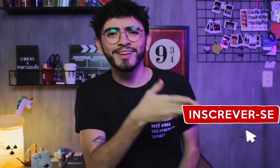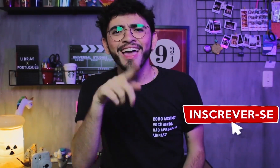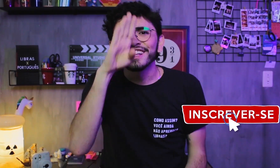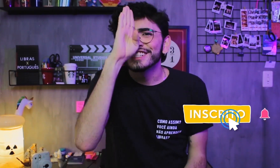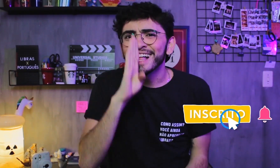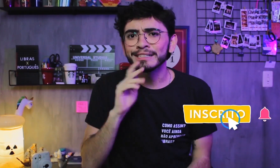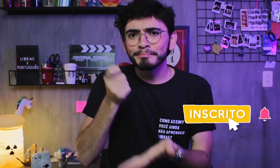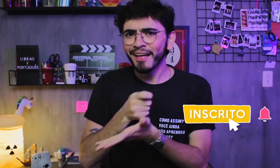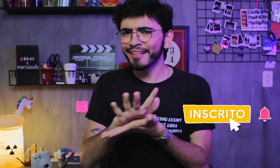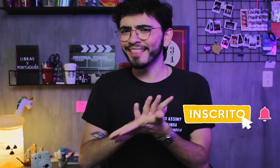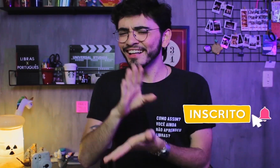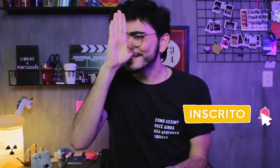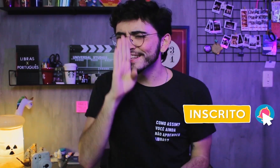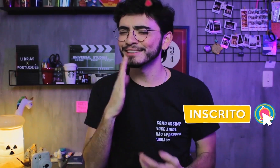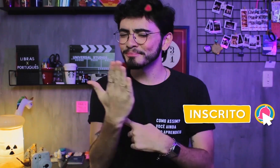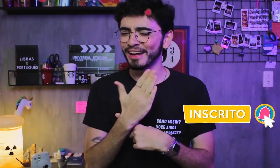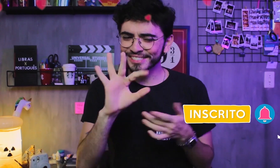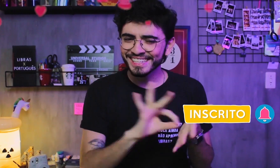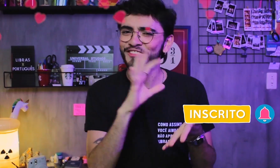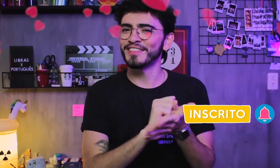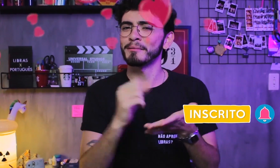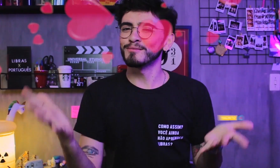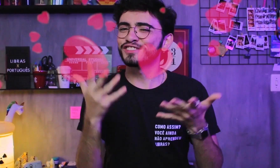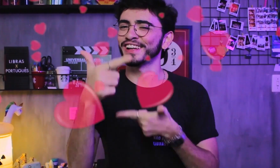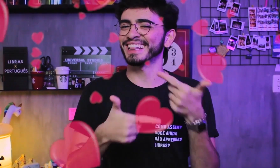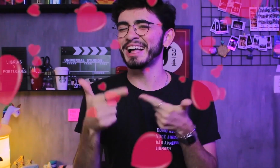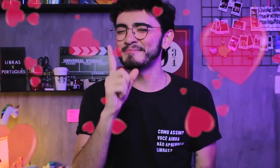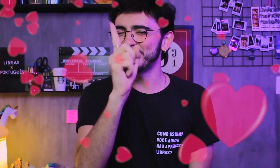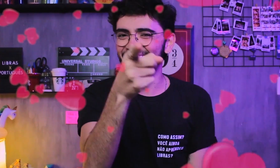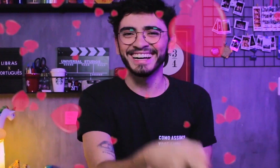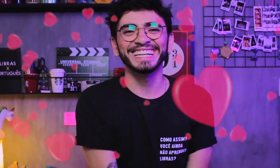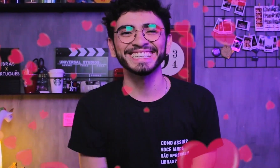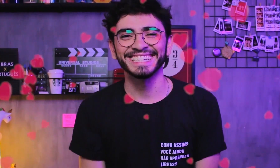É de graça para se inscrever, não paga nada, viu?! Se inscrevam e nos ajudem com esse incentivo!